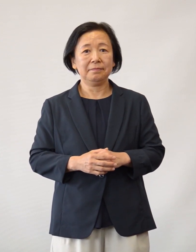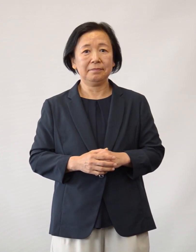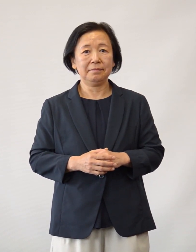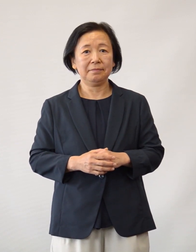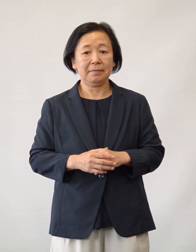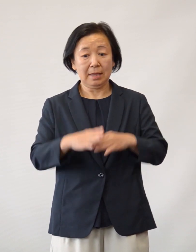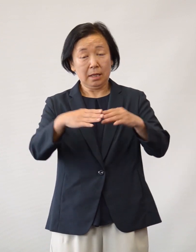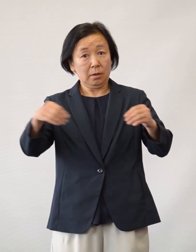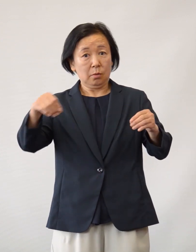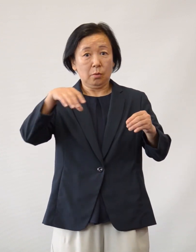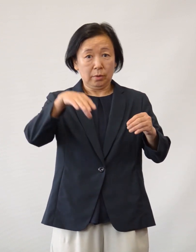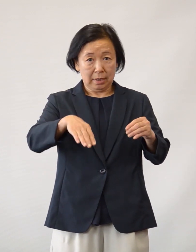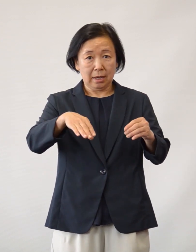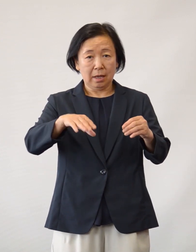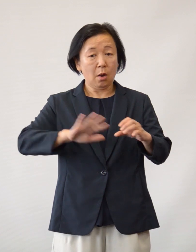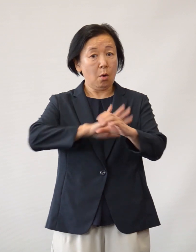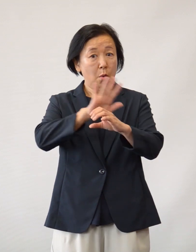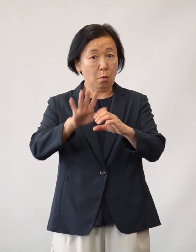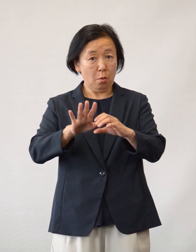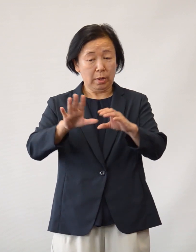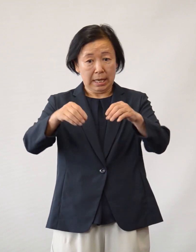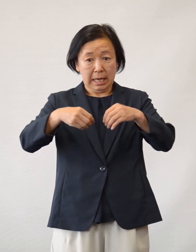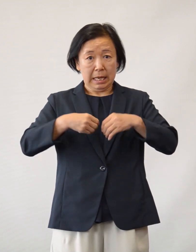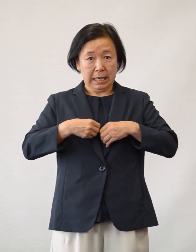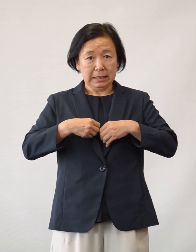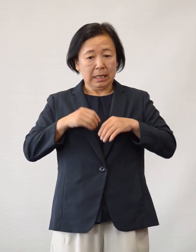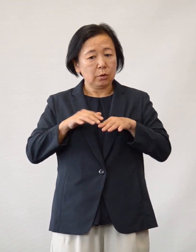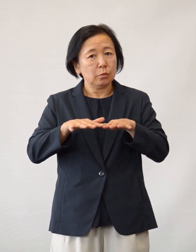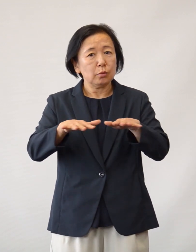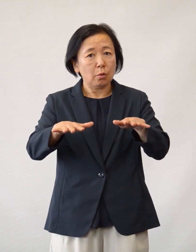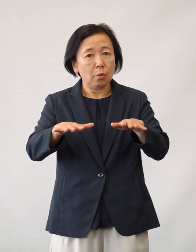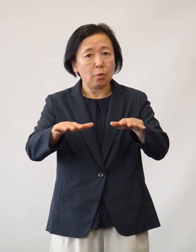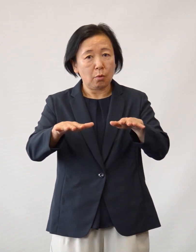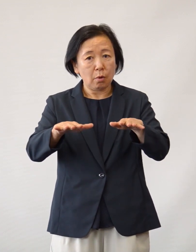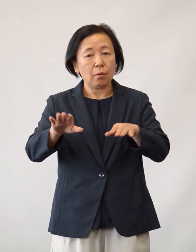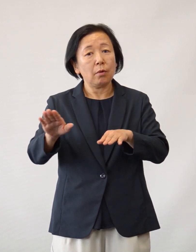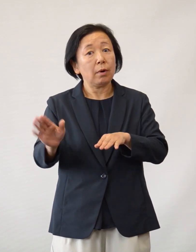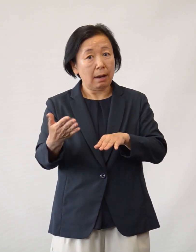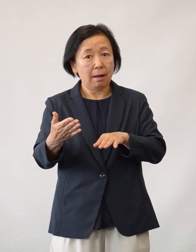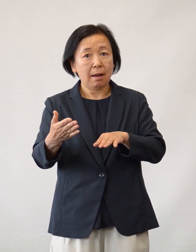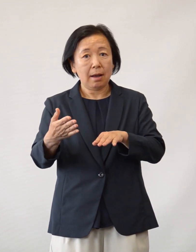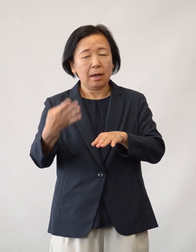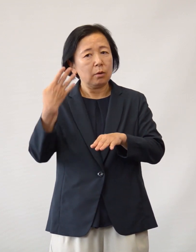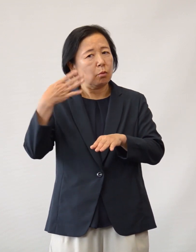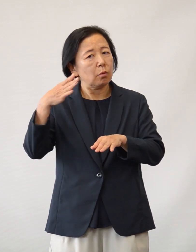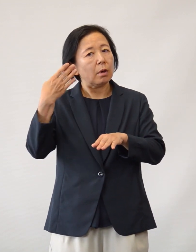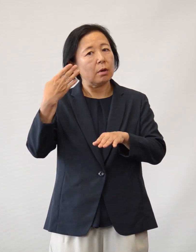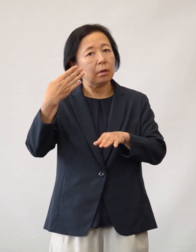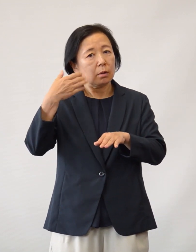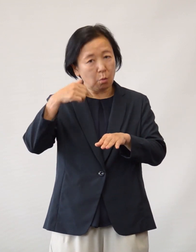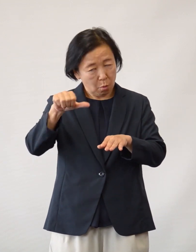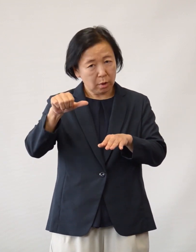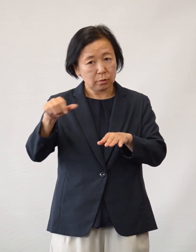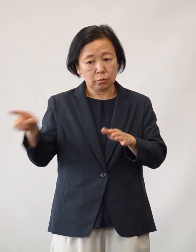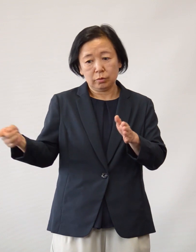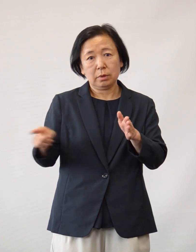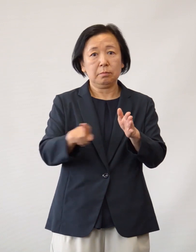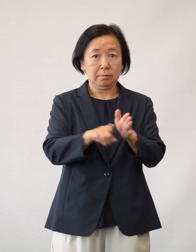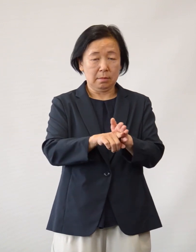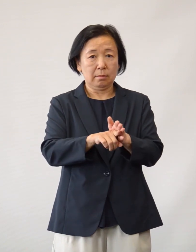さて国内の新型コロナウイルス感染症の 流行が始まって 数カ月が経過しました